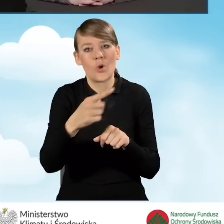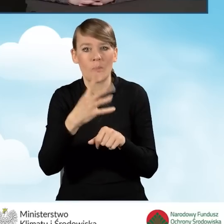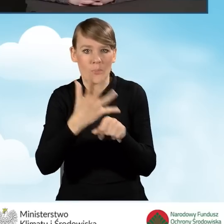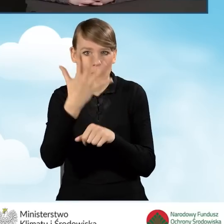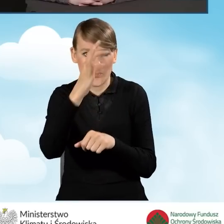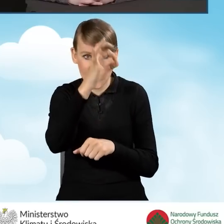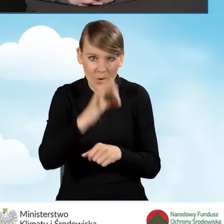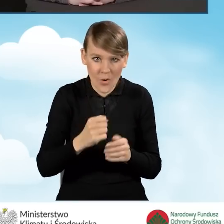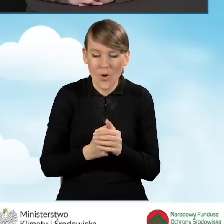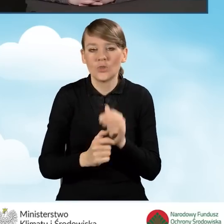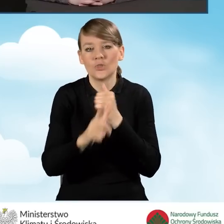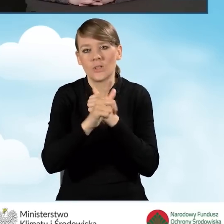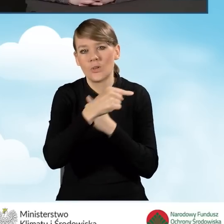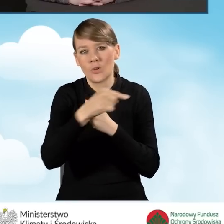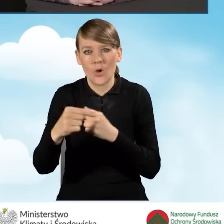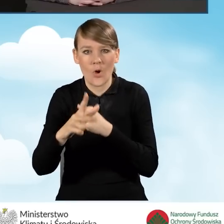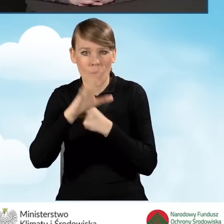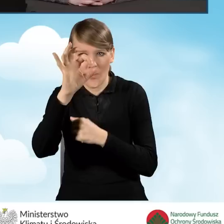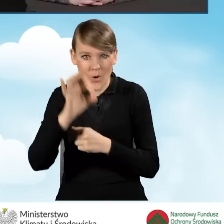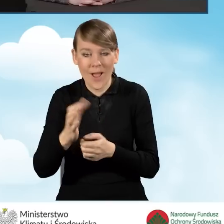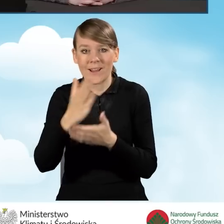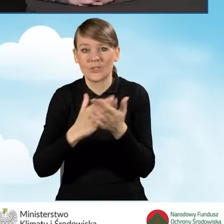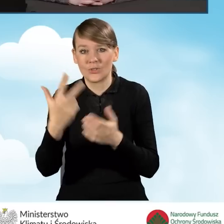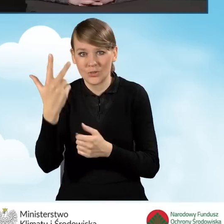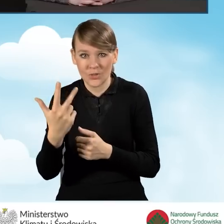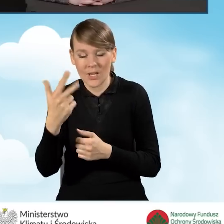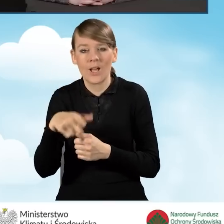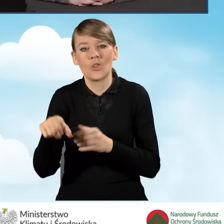od 70 do 80 i w części trzeciej do 100%.